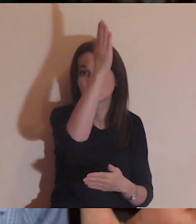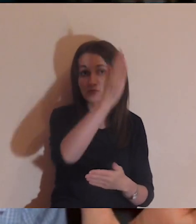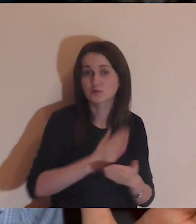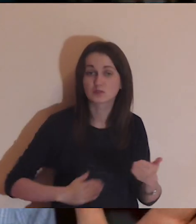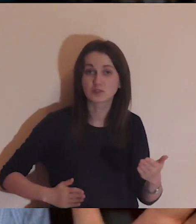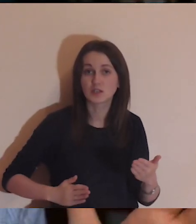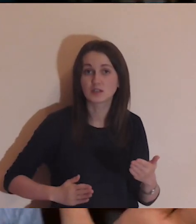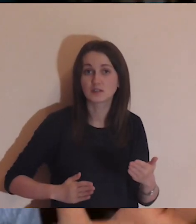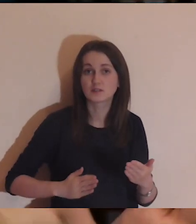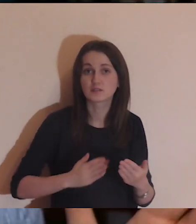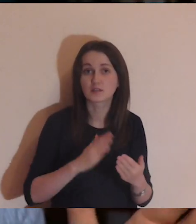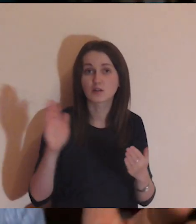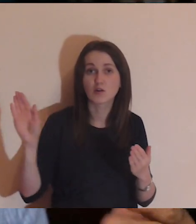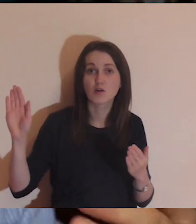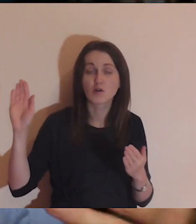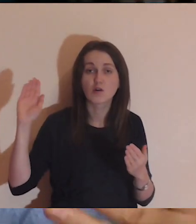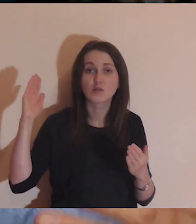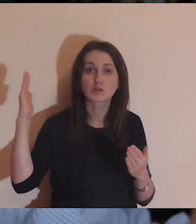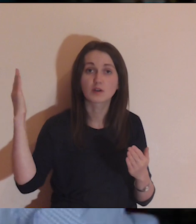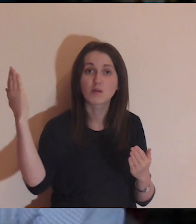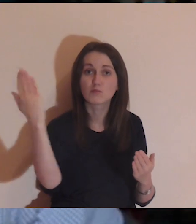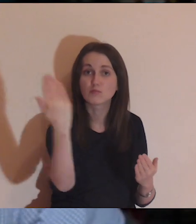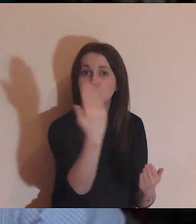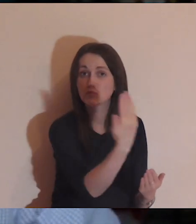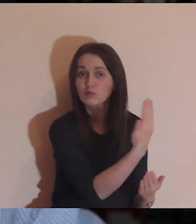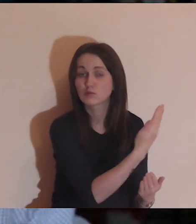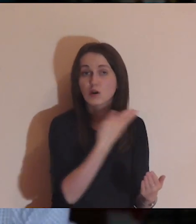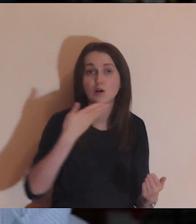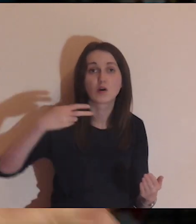Na początku jest mur, a potem jest przepaść.